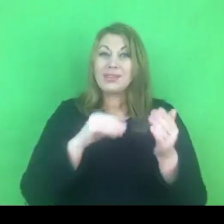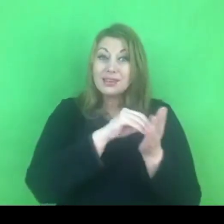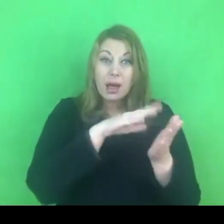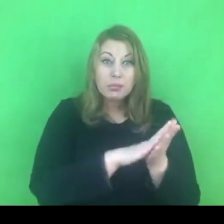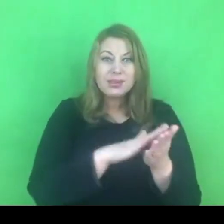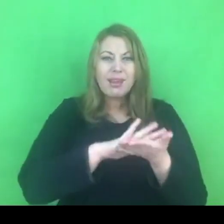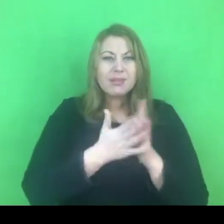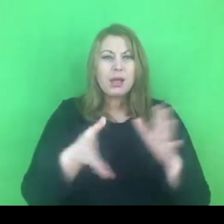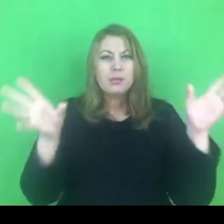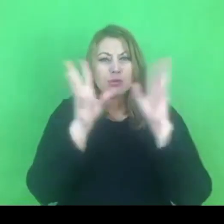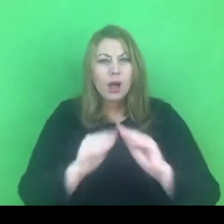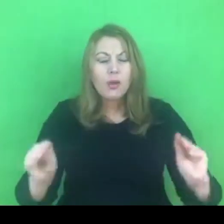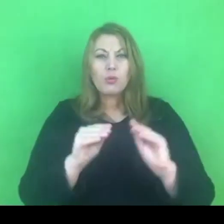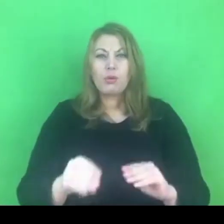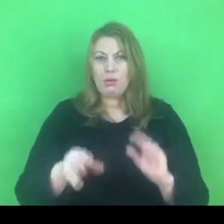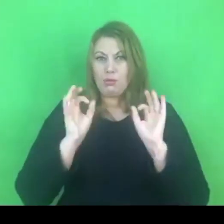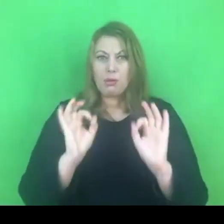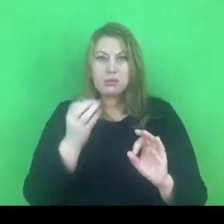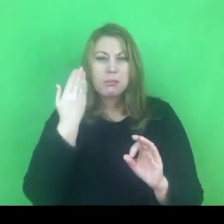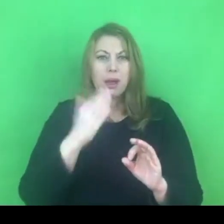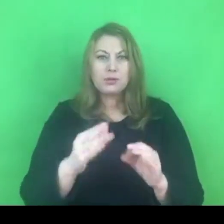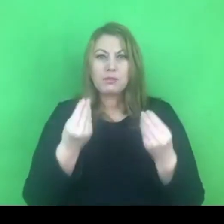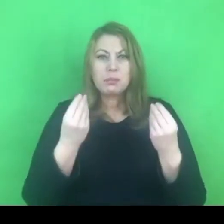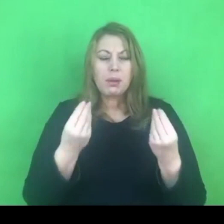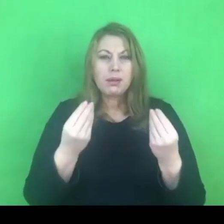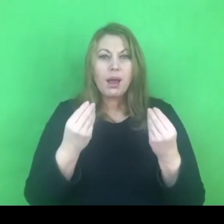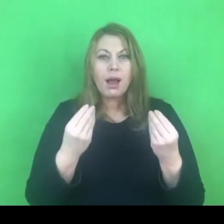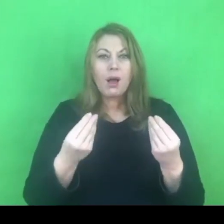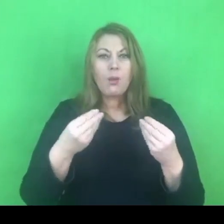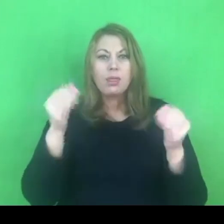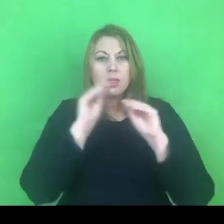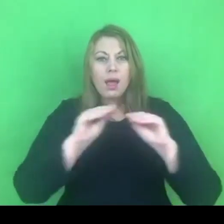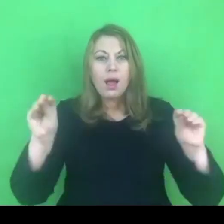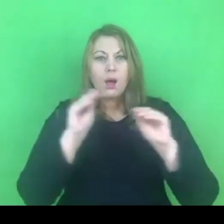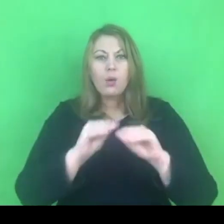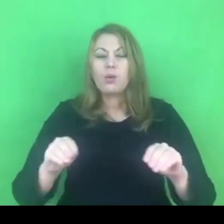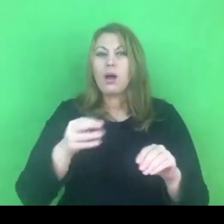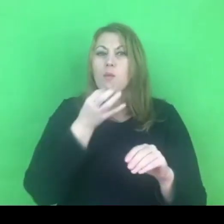byłby idealnym warunkiem do nauki nowych, młodszych pokoleń.